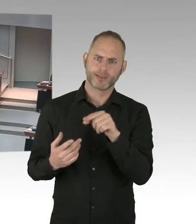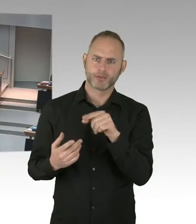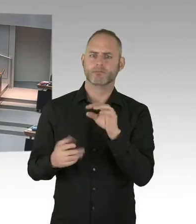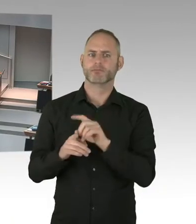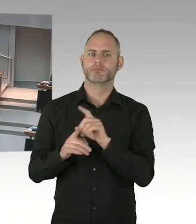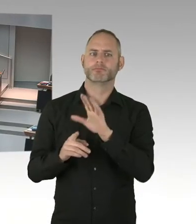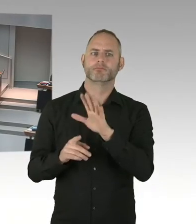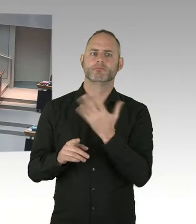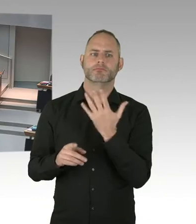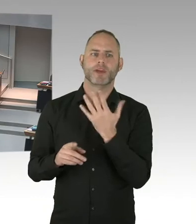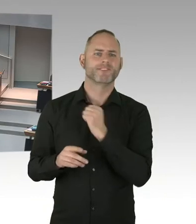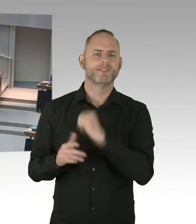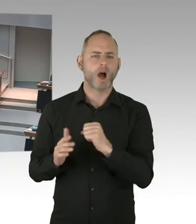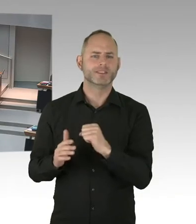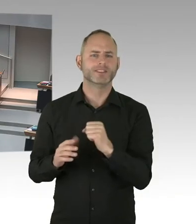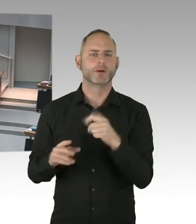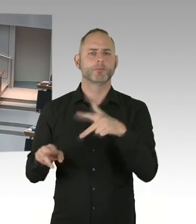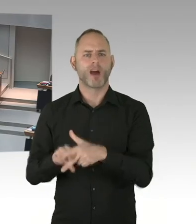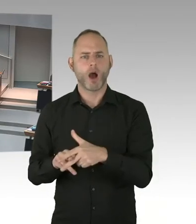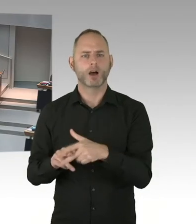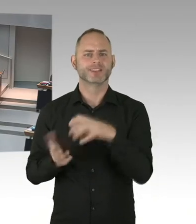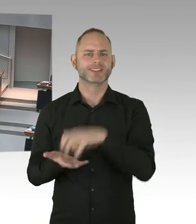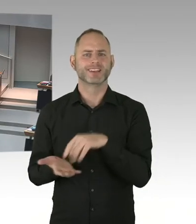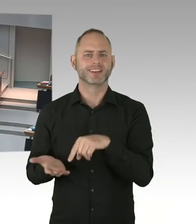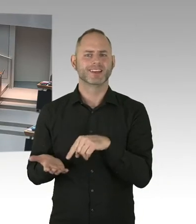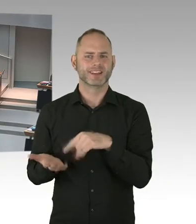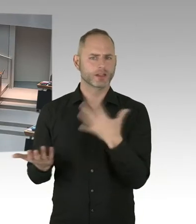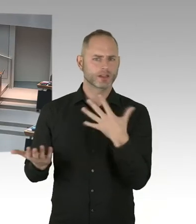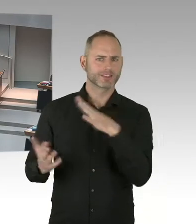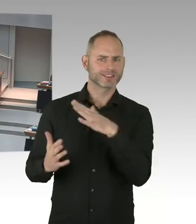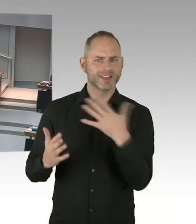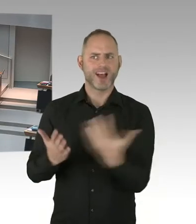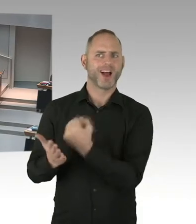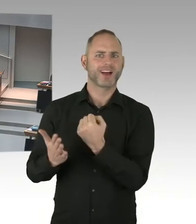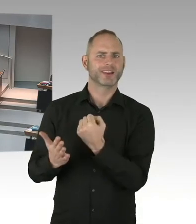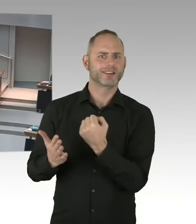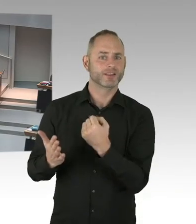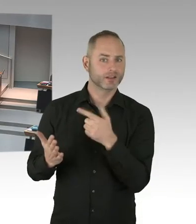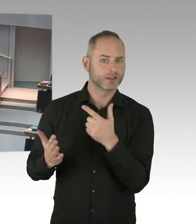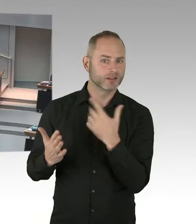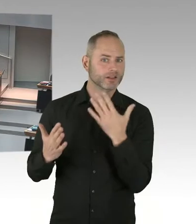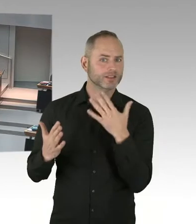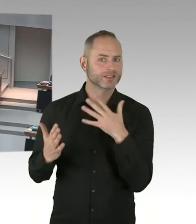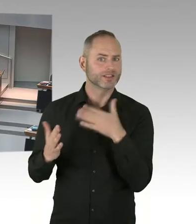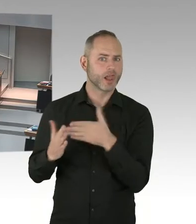Und pünktlich zu diesem wichtigen Tag, hat Robert Koch Institut tatsächlich jetzt gerade aktuelle Zahlen veröffentlicht.